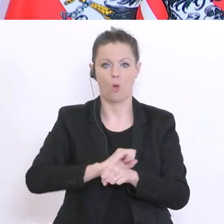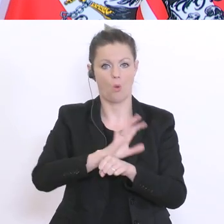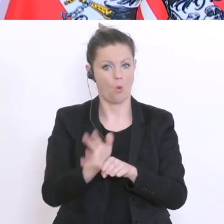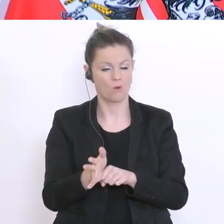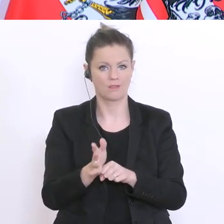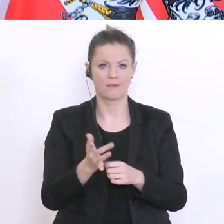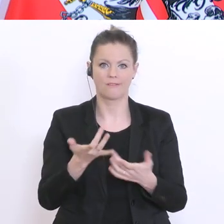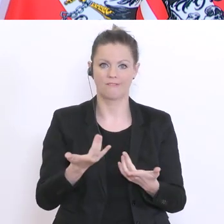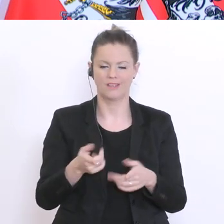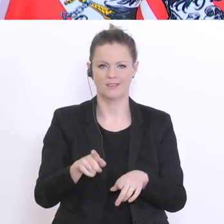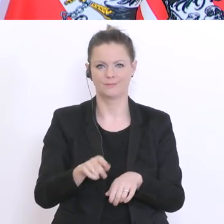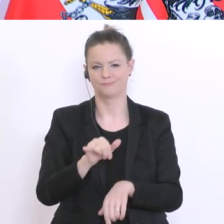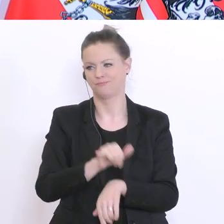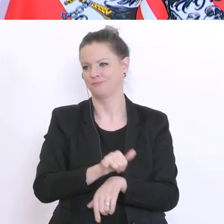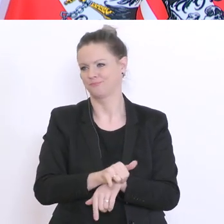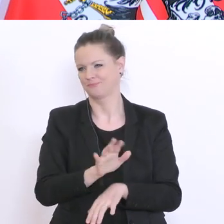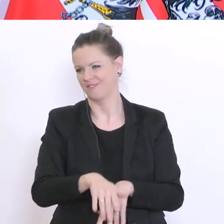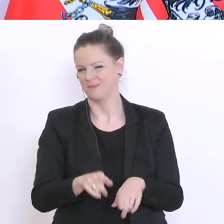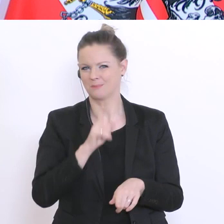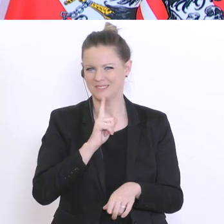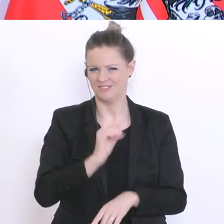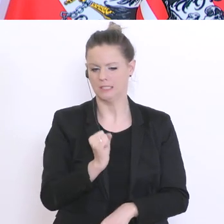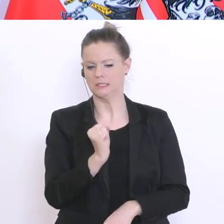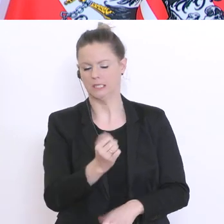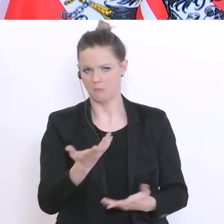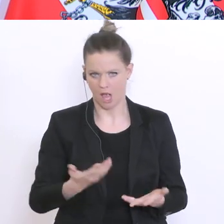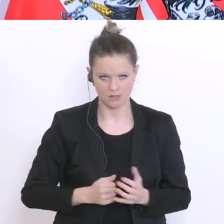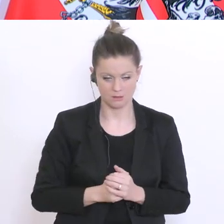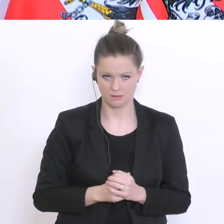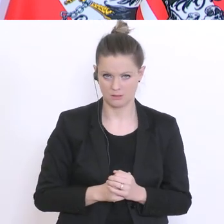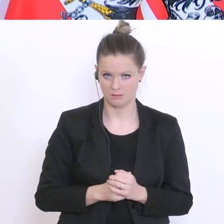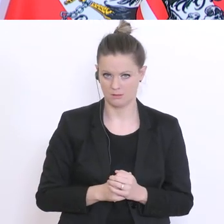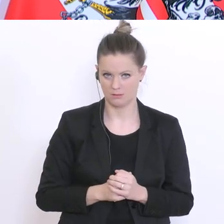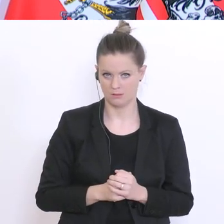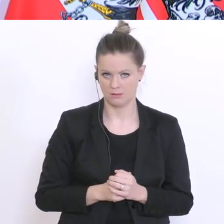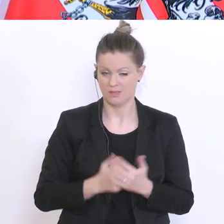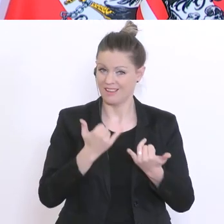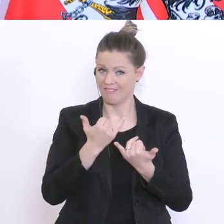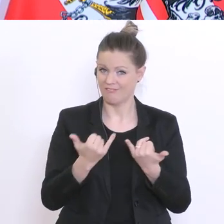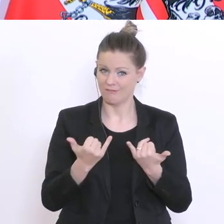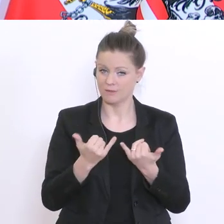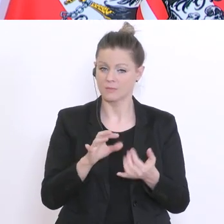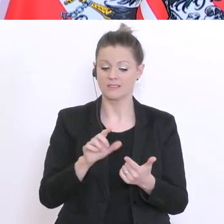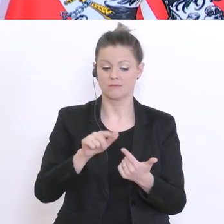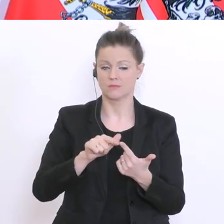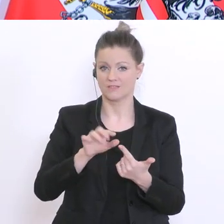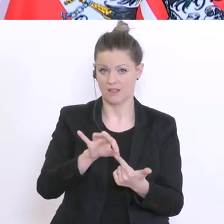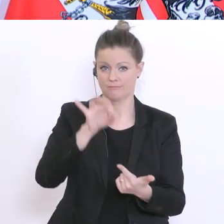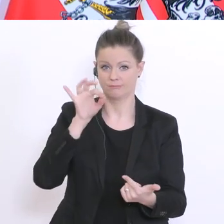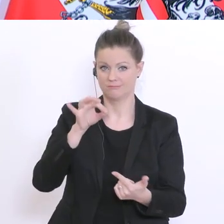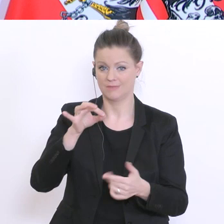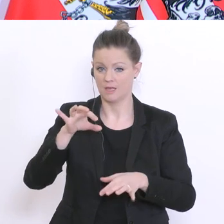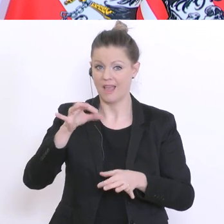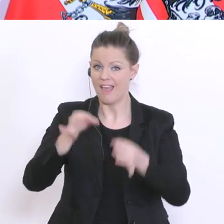verächtlichen, stigmatisierten Betrachtung. Wie kann man sich die Erhebung vorstellen? Es wurden